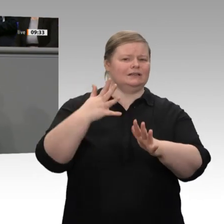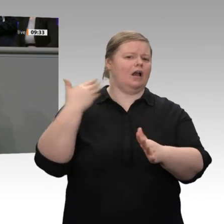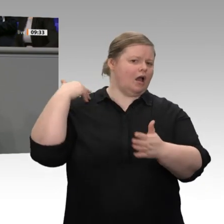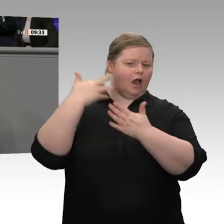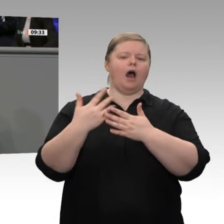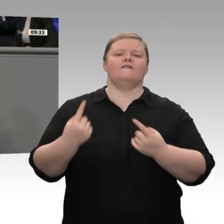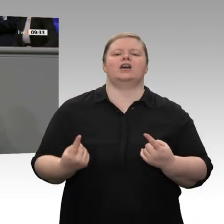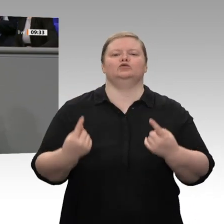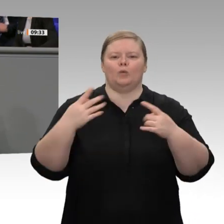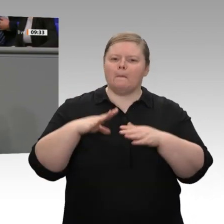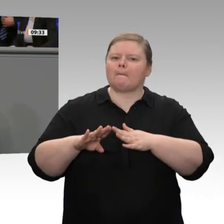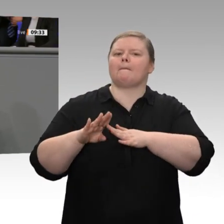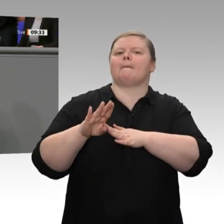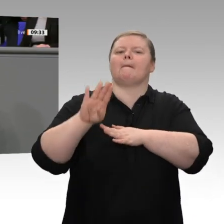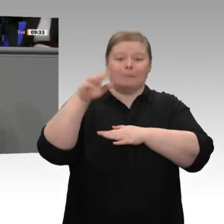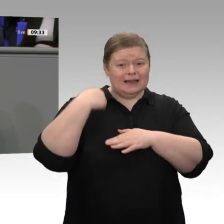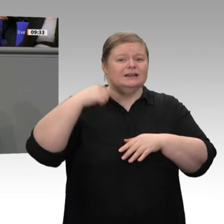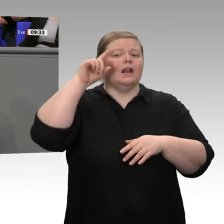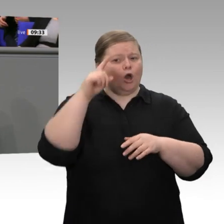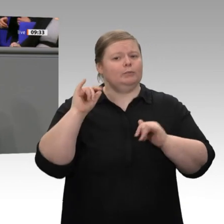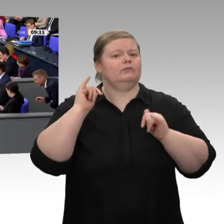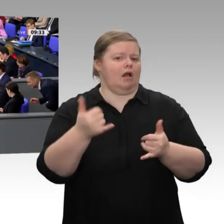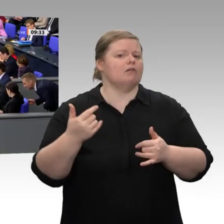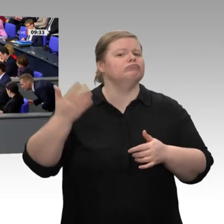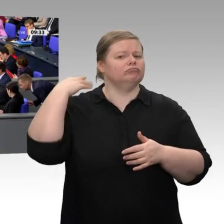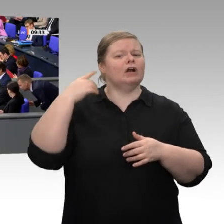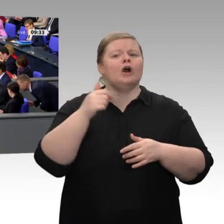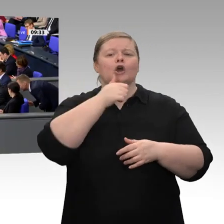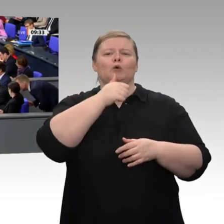finde, die Bundesregierung in den Jahren 2008 und 2009 klug gegen die Rezession,